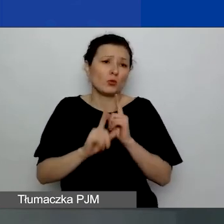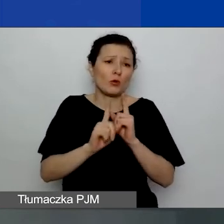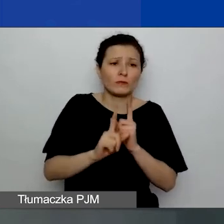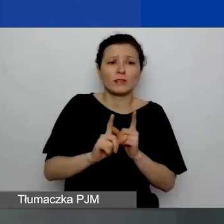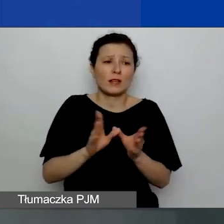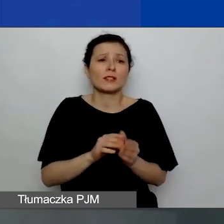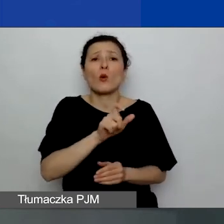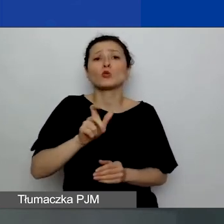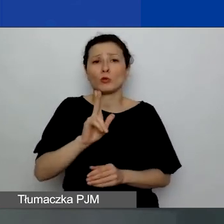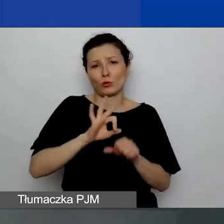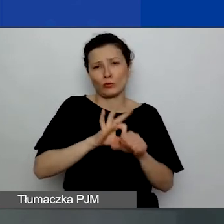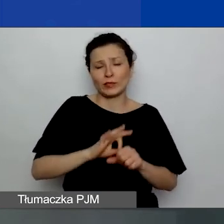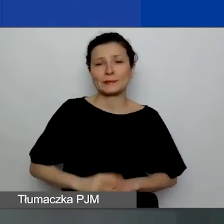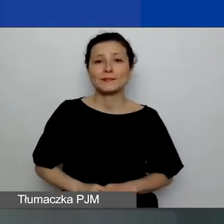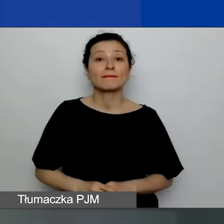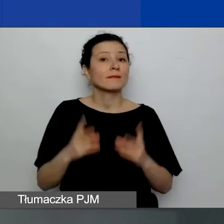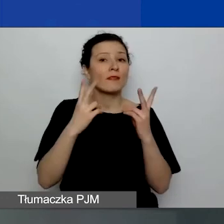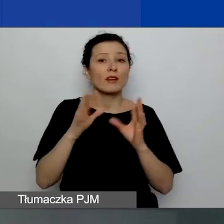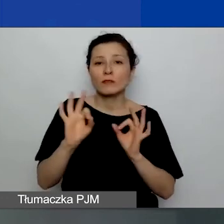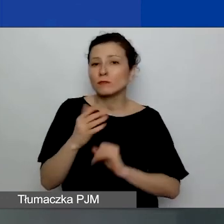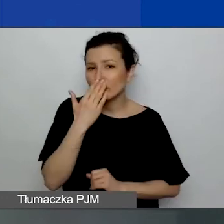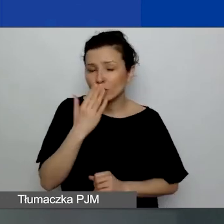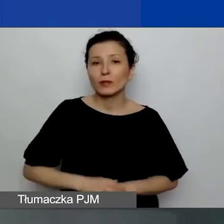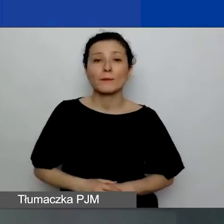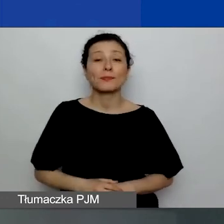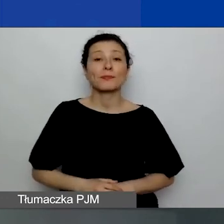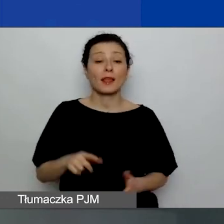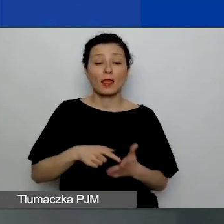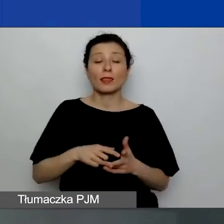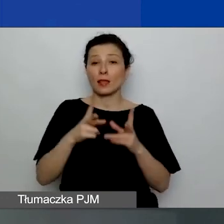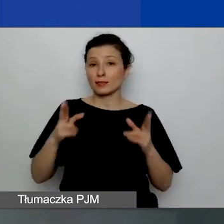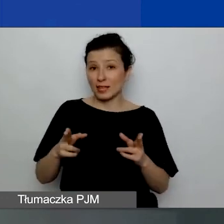Ważna informacja jest taka, że na tę sesję prowadzi inny link,